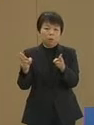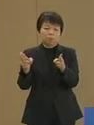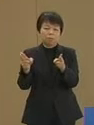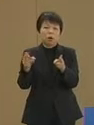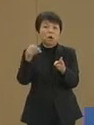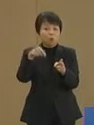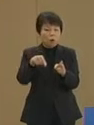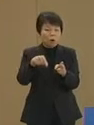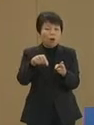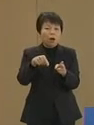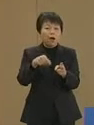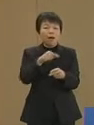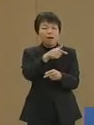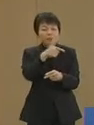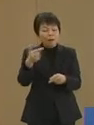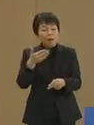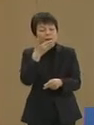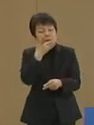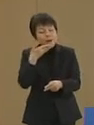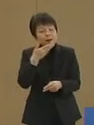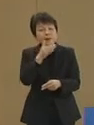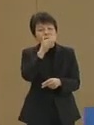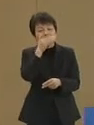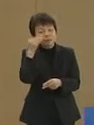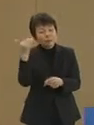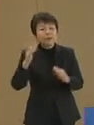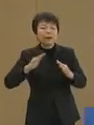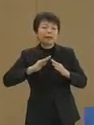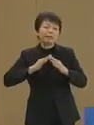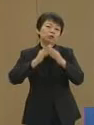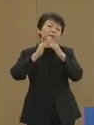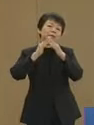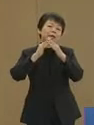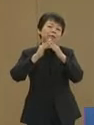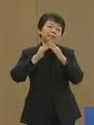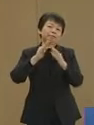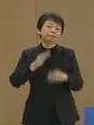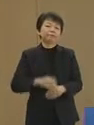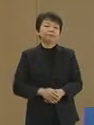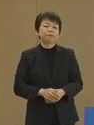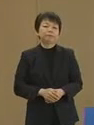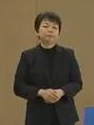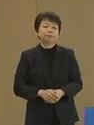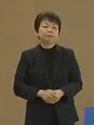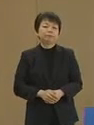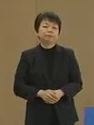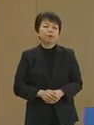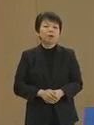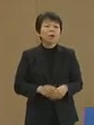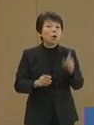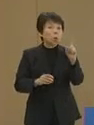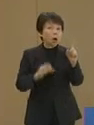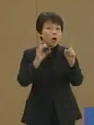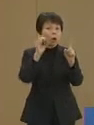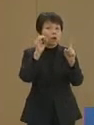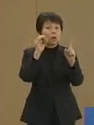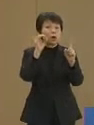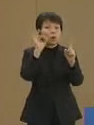これは大変に便利で 優れた仕組みです ワンコイン・サポート制度は